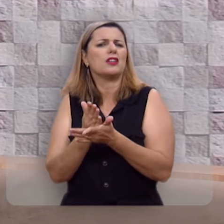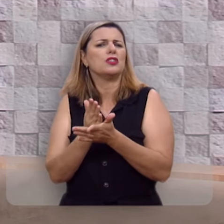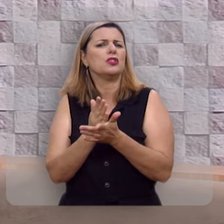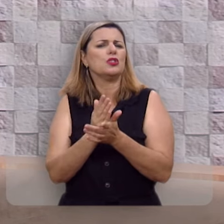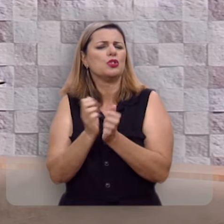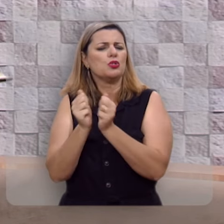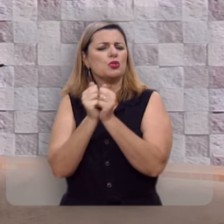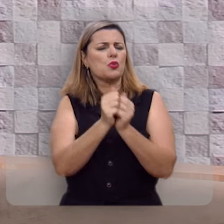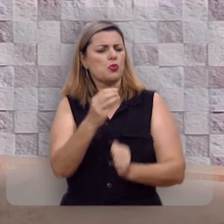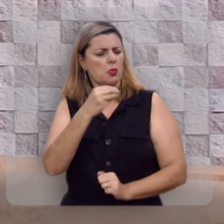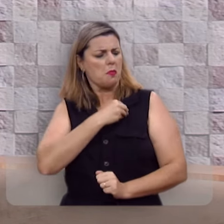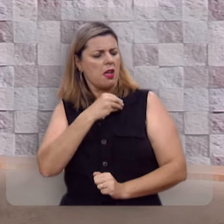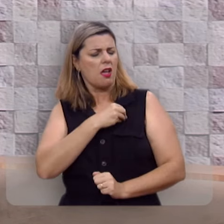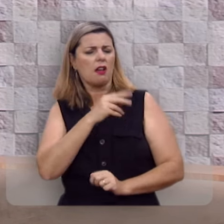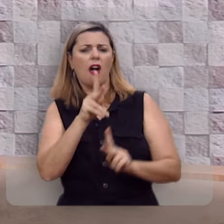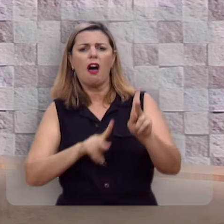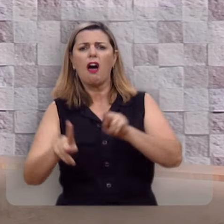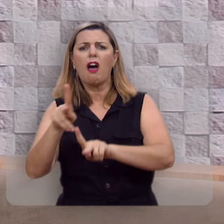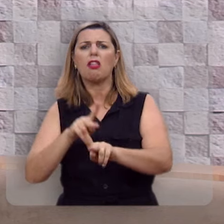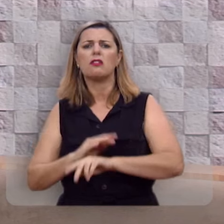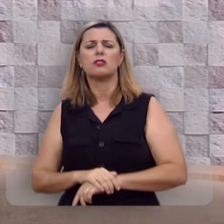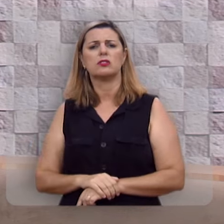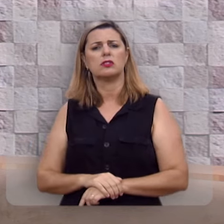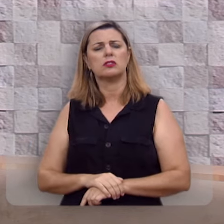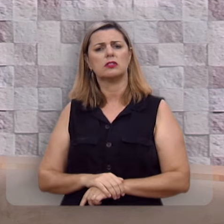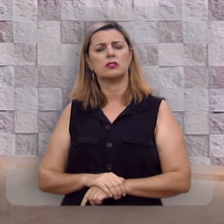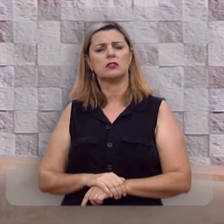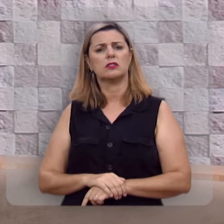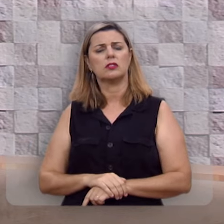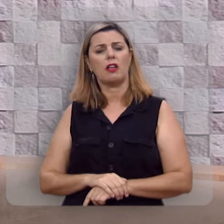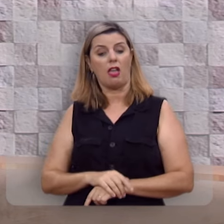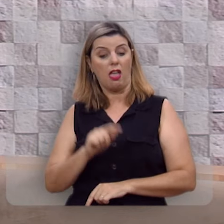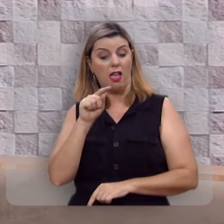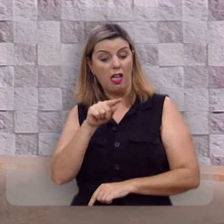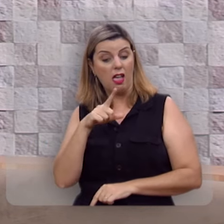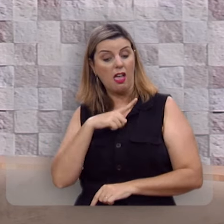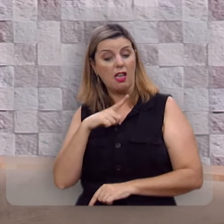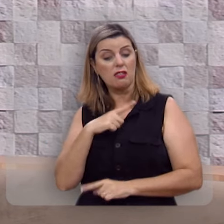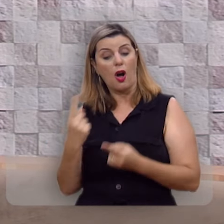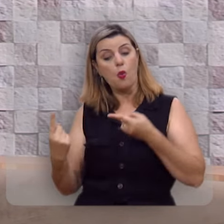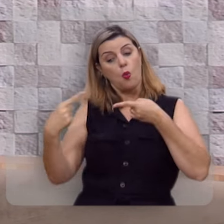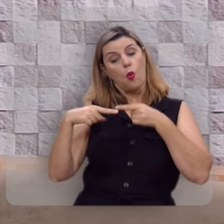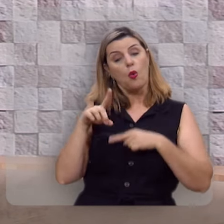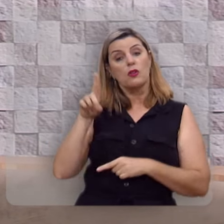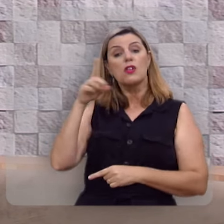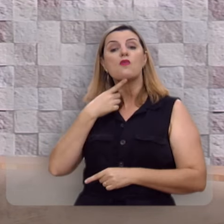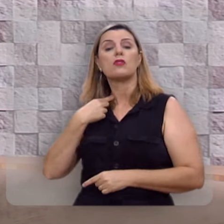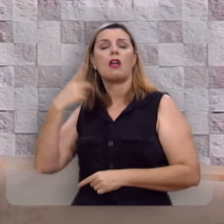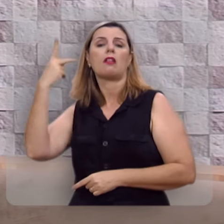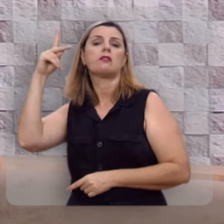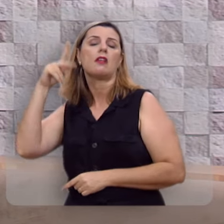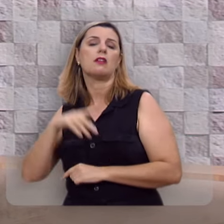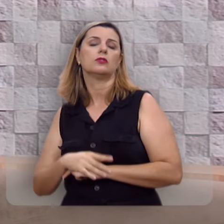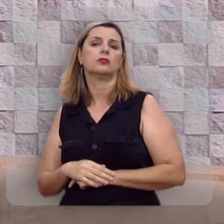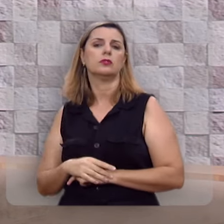Não pare no caminho dos pecadores, eles estão na contramão da vontade de Deus.